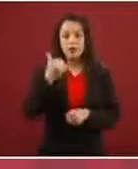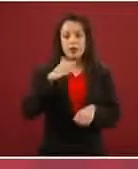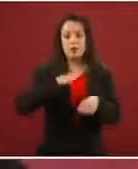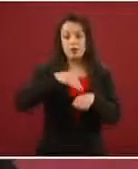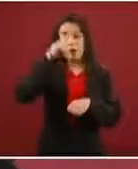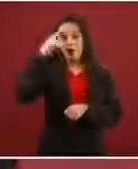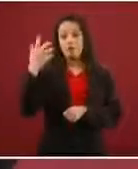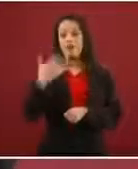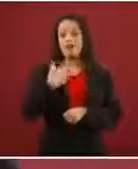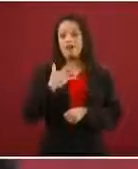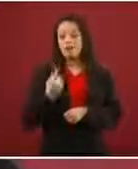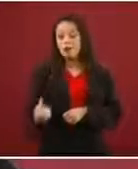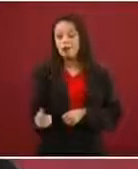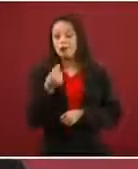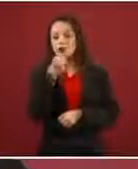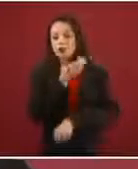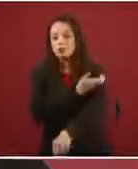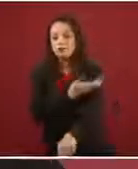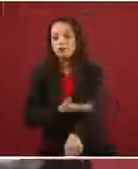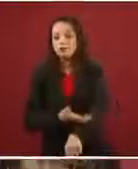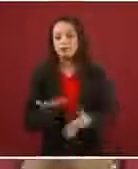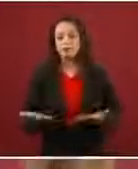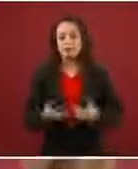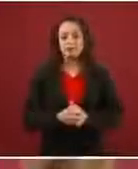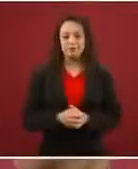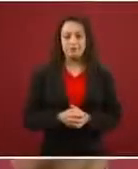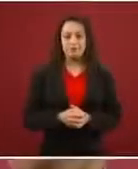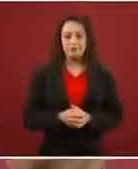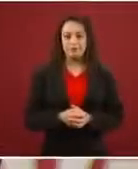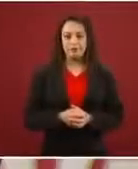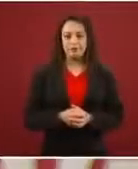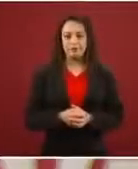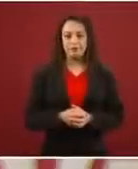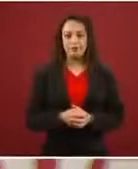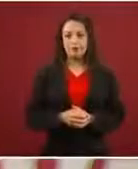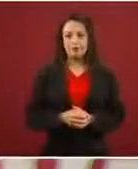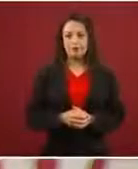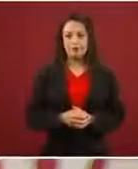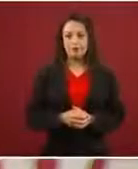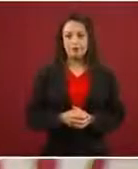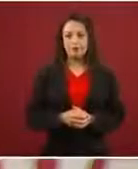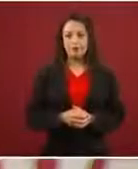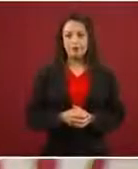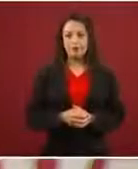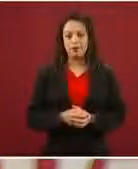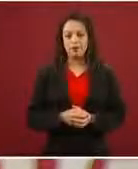De ahí el número tan grande de menores no acompañados, porque te dicen: Ah, usted no tiene hijos.